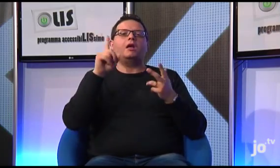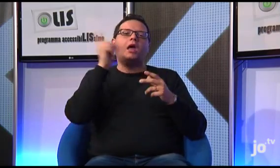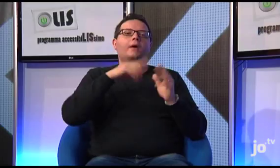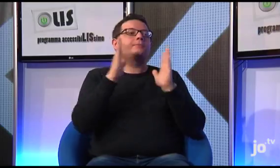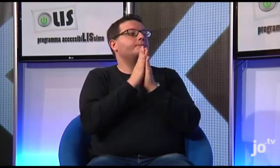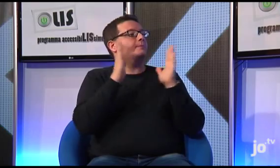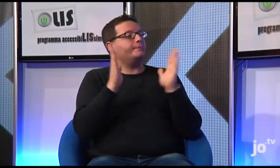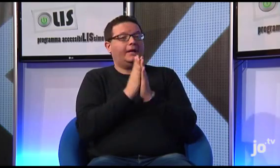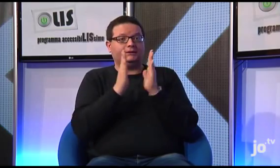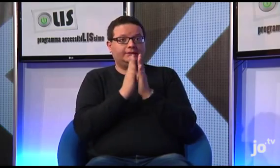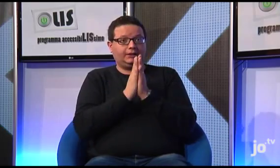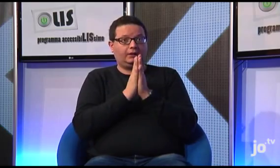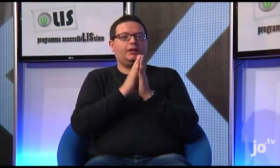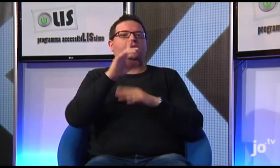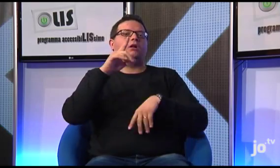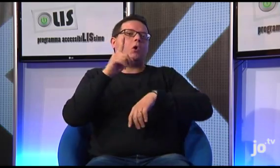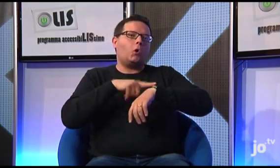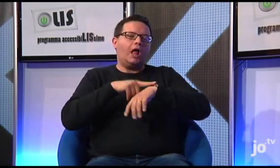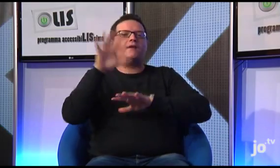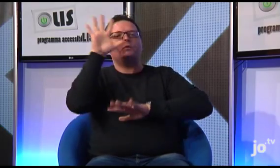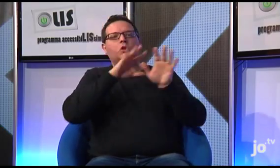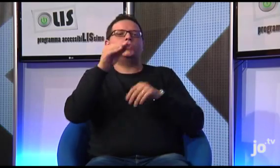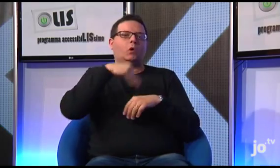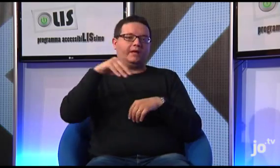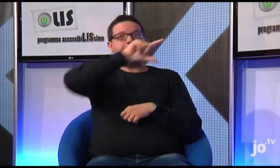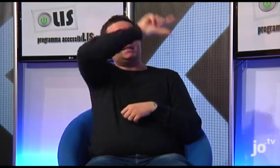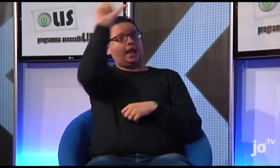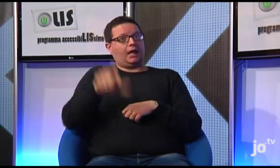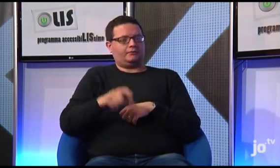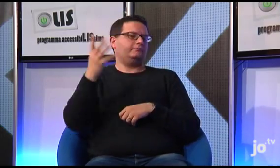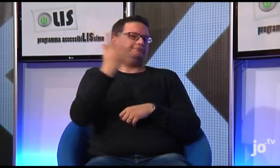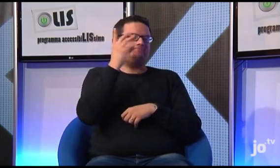e le informazioni relative a dove e quando, nelle diverse città italiane, vengono celebrate le Messe tradotte in LIS,